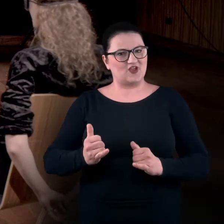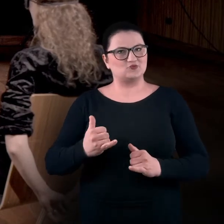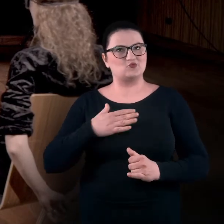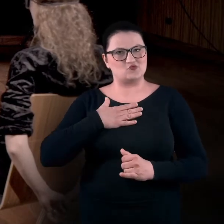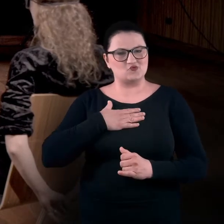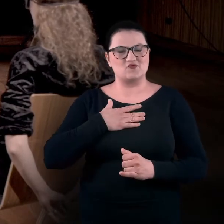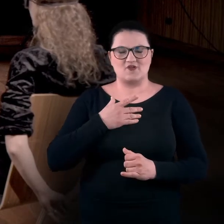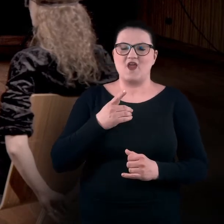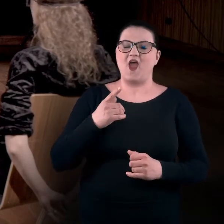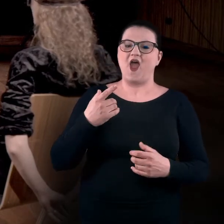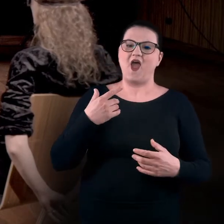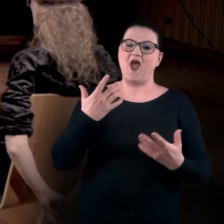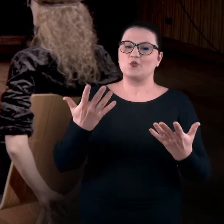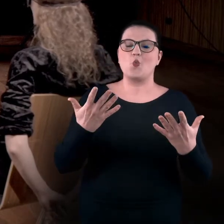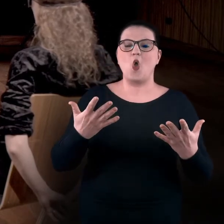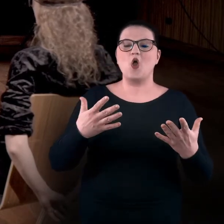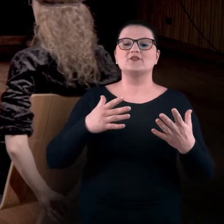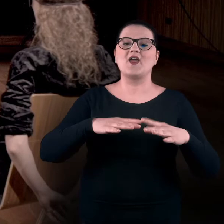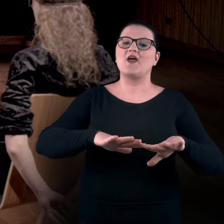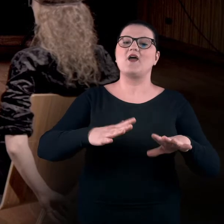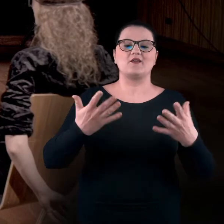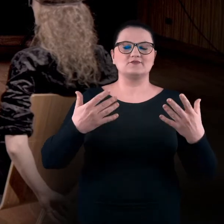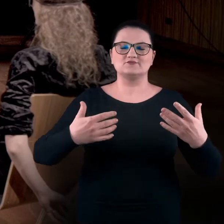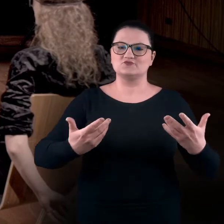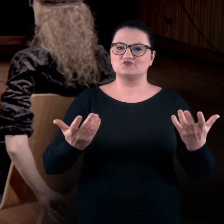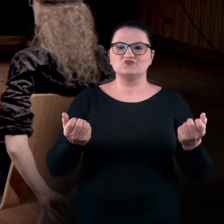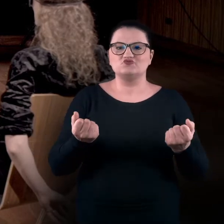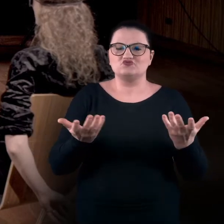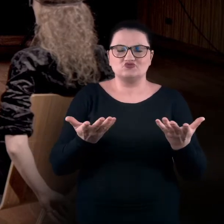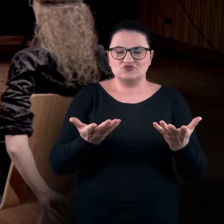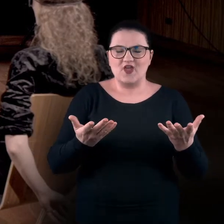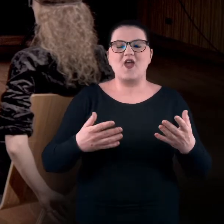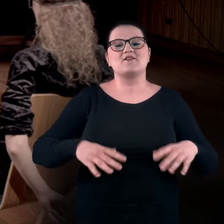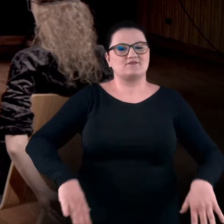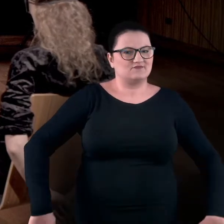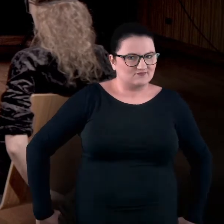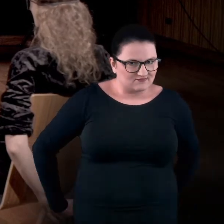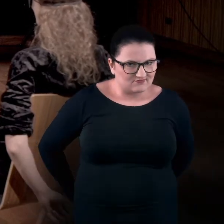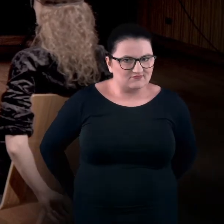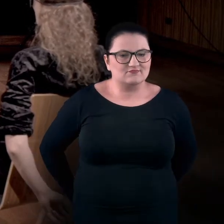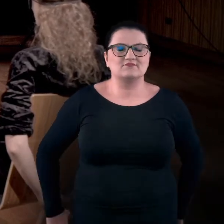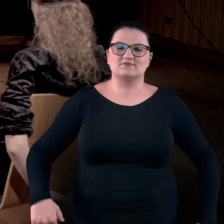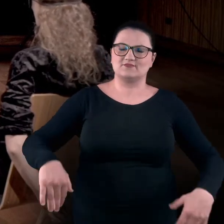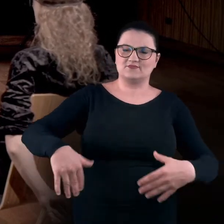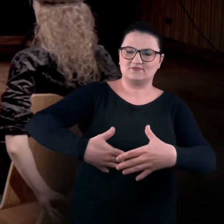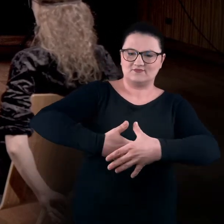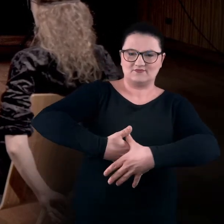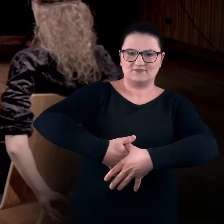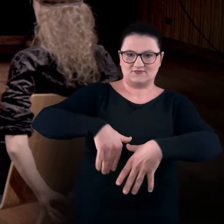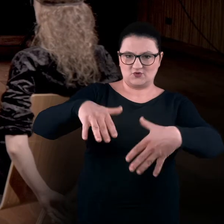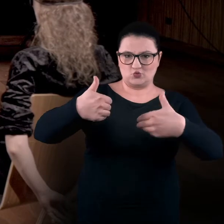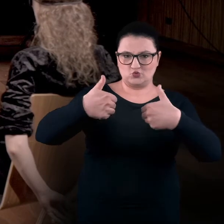za to dłonie są oparte na tyle krzesła i splatam ze sobą kciuki.